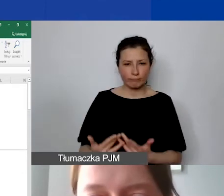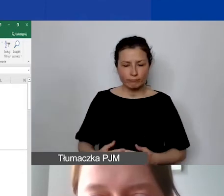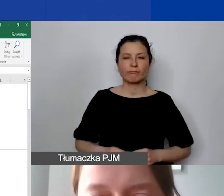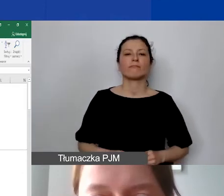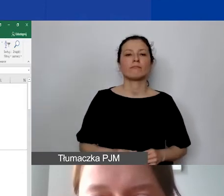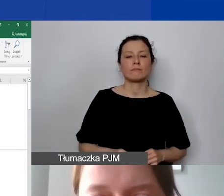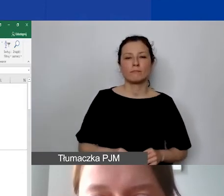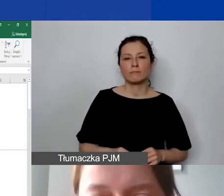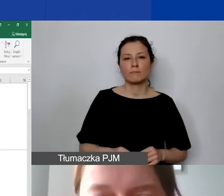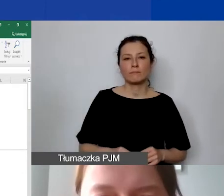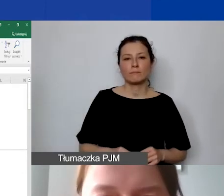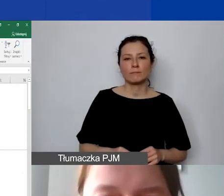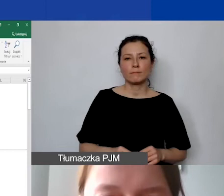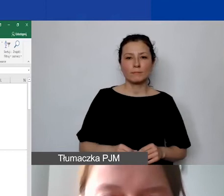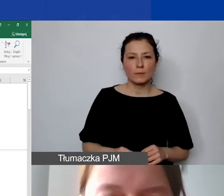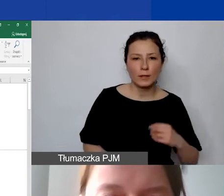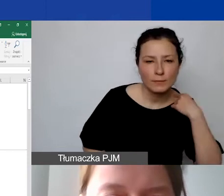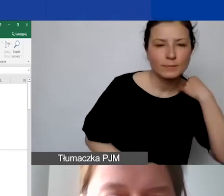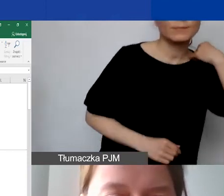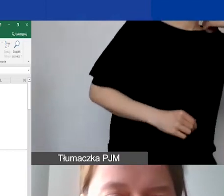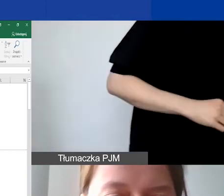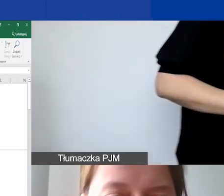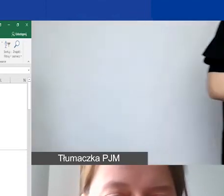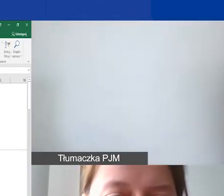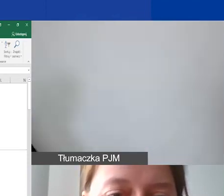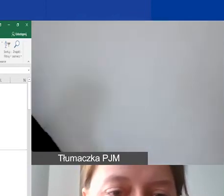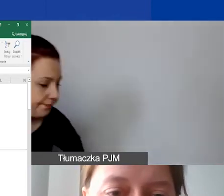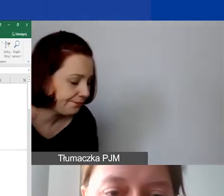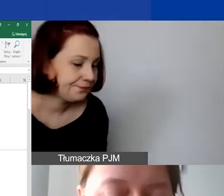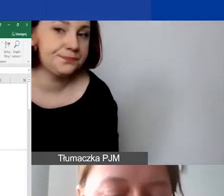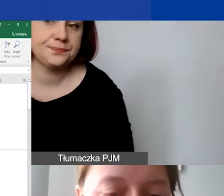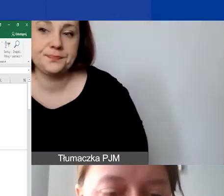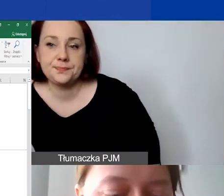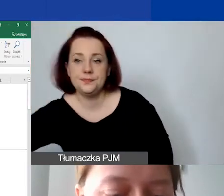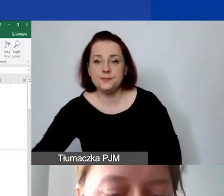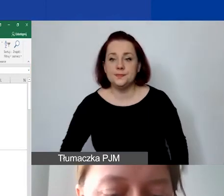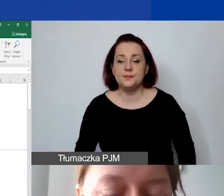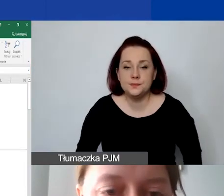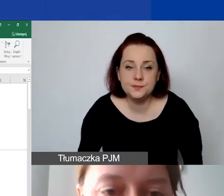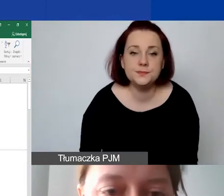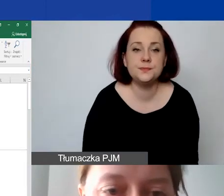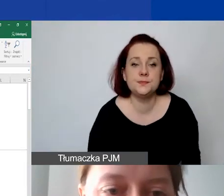Jeżeli to się nie przelicza, to jest to... Już wiem dlaczego. Przepraszam, bo zrobiłam z automatu.